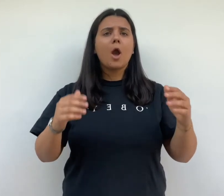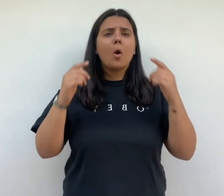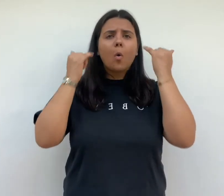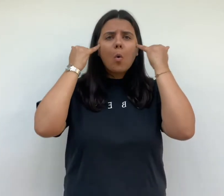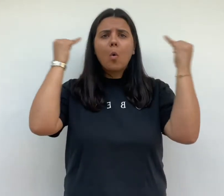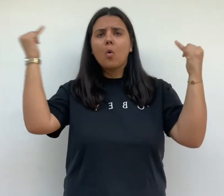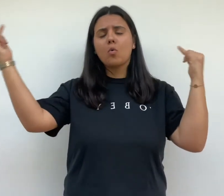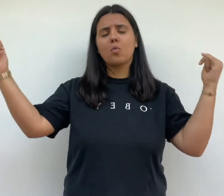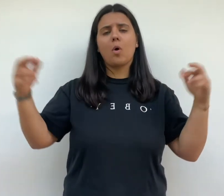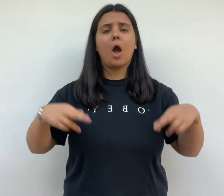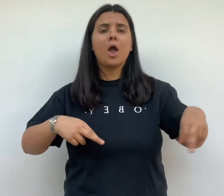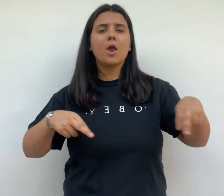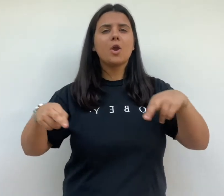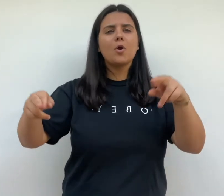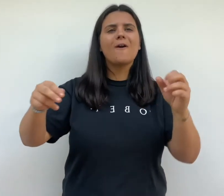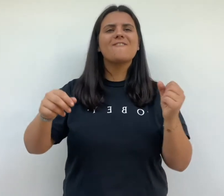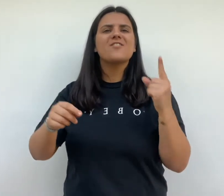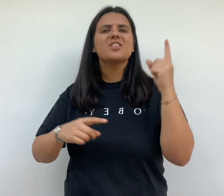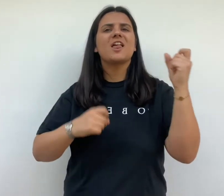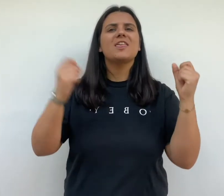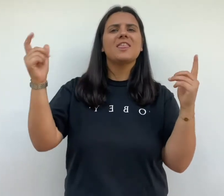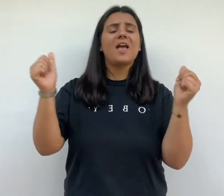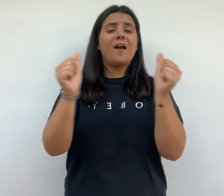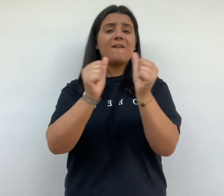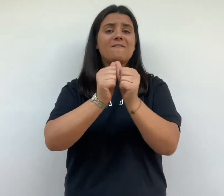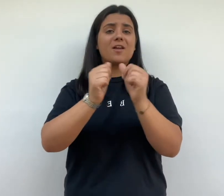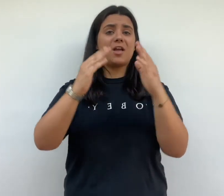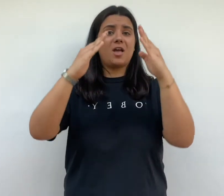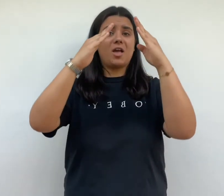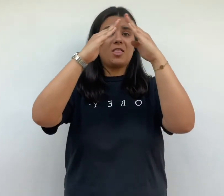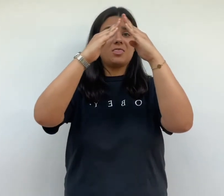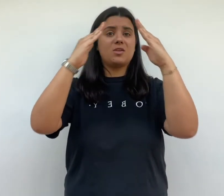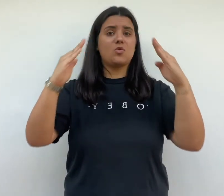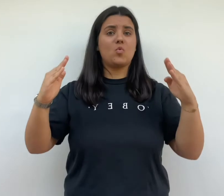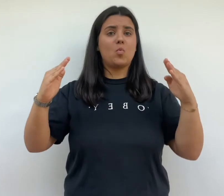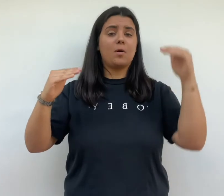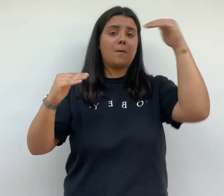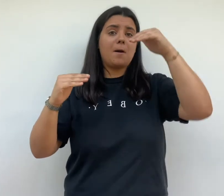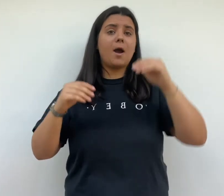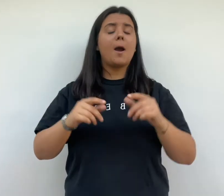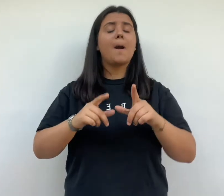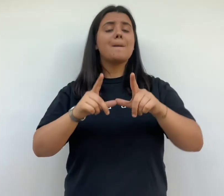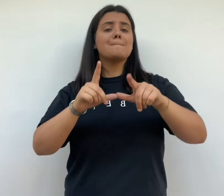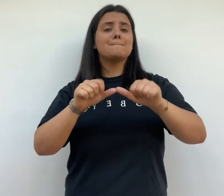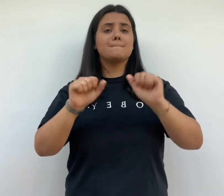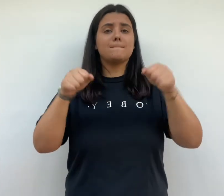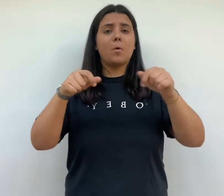conçoit des rues végétalisé et des toits terrasses pour aménager des jardins suspendus